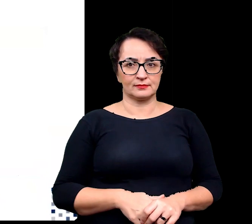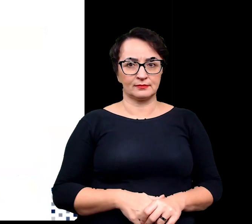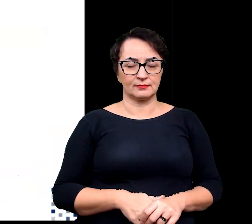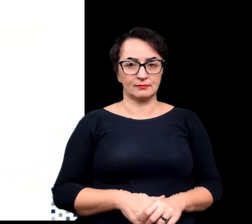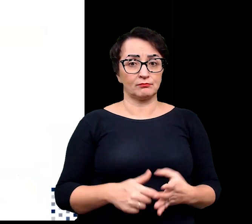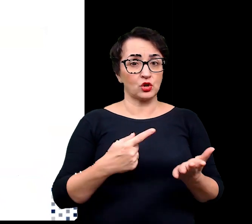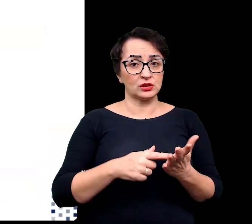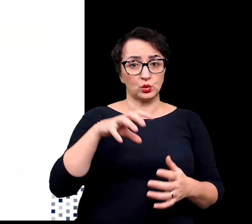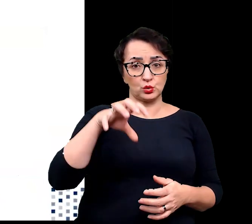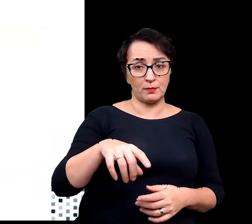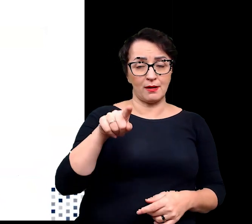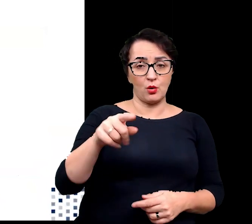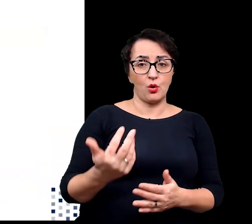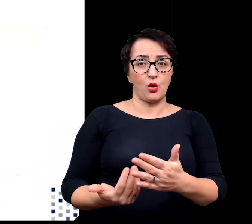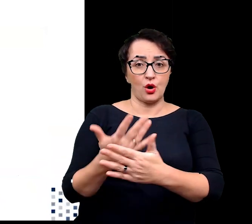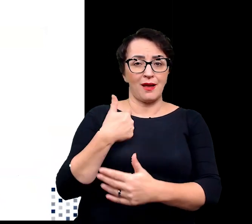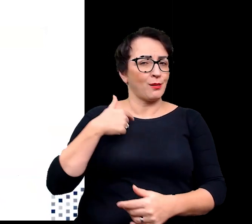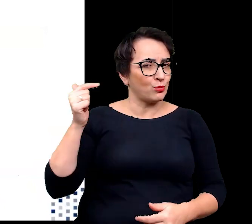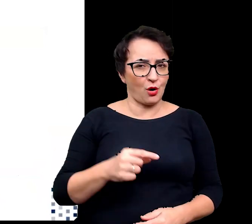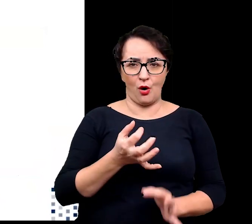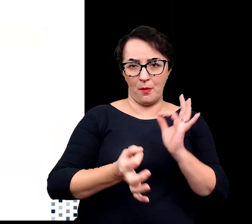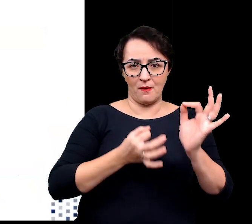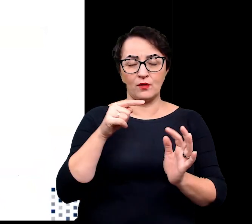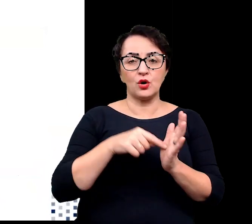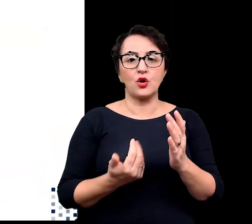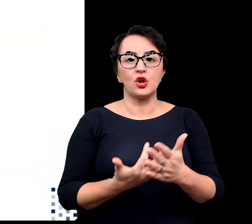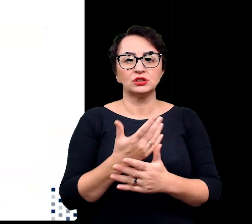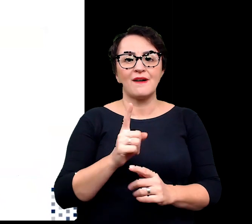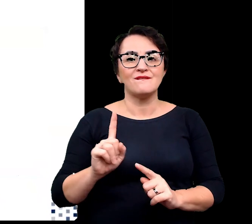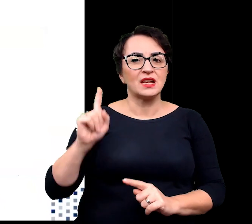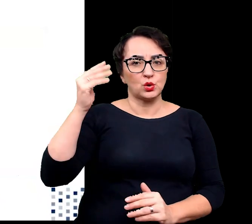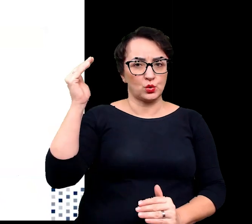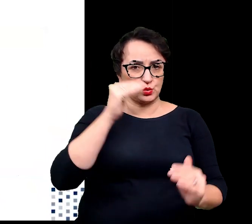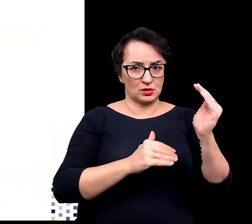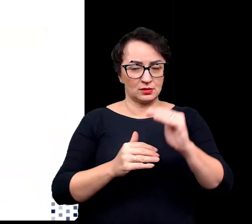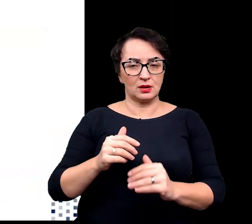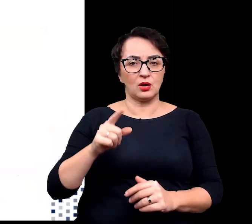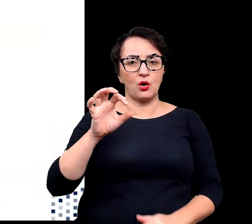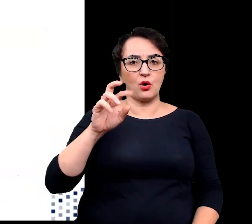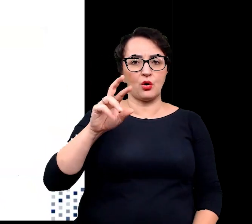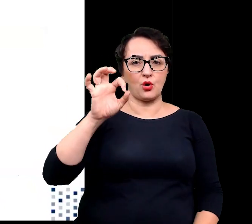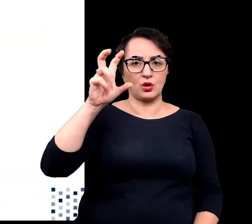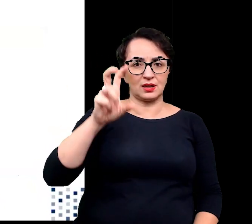Ostatnią grupą roślin, o której muszę wam opowiedzieć to roślinność wysokogórska zwana inaczej oreofitem.